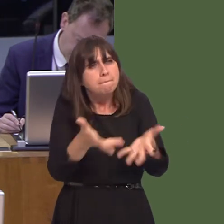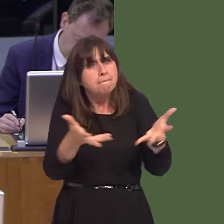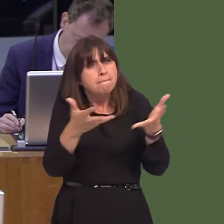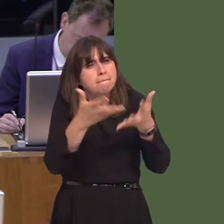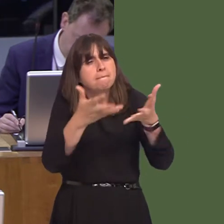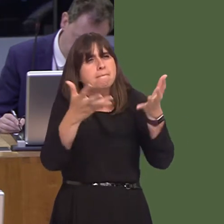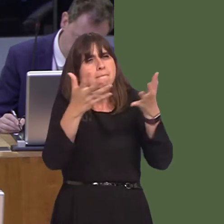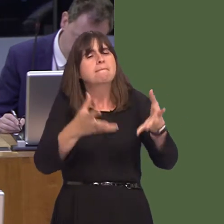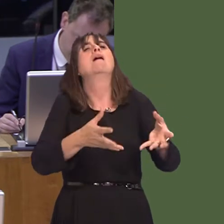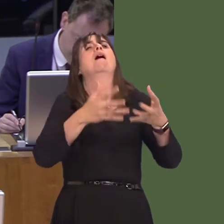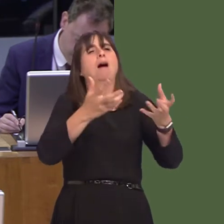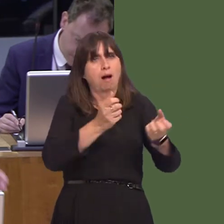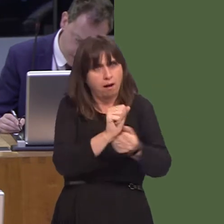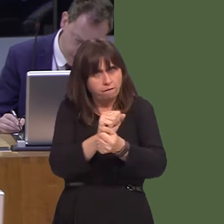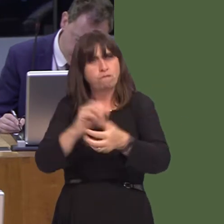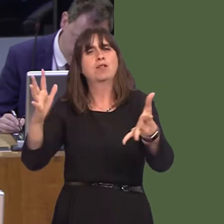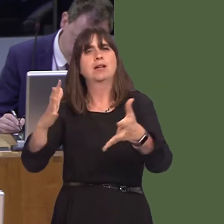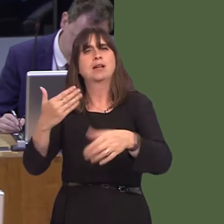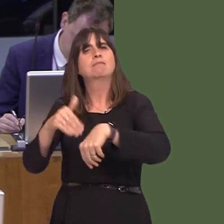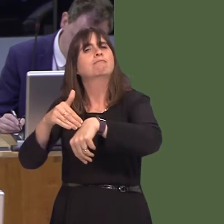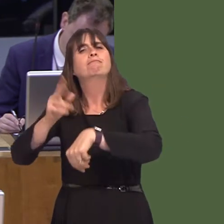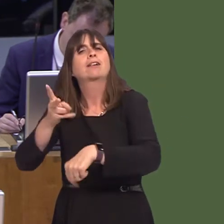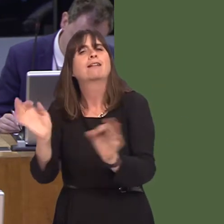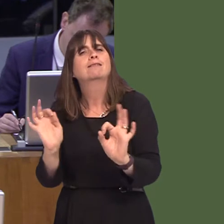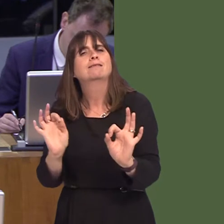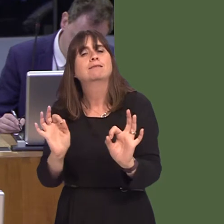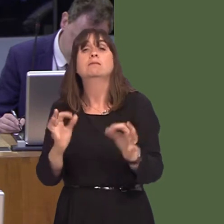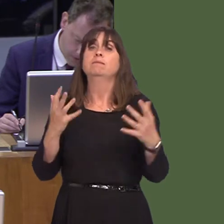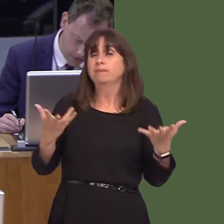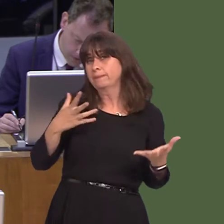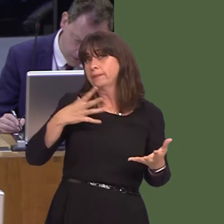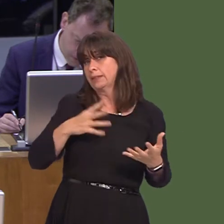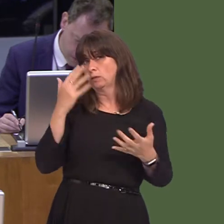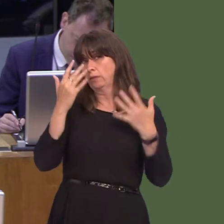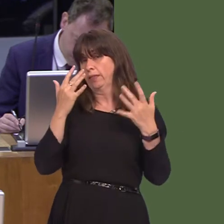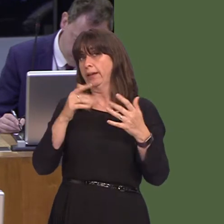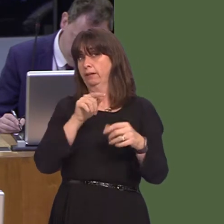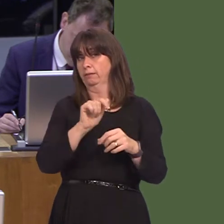So, regardless of where the responsibilities over prisons lie, the Welsh Government has